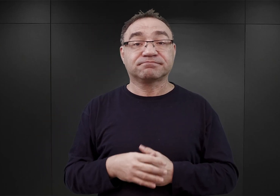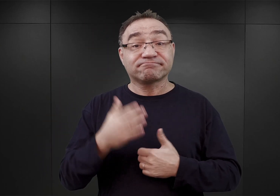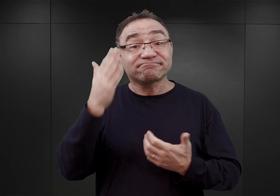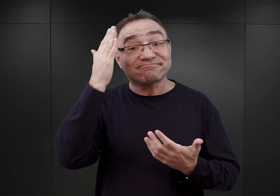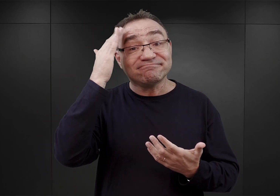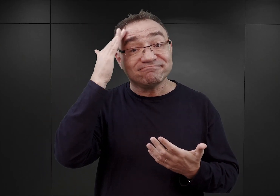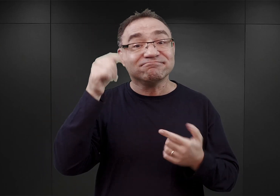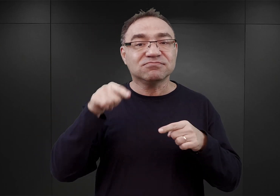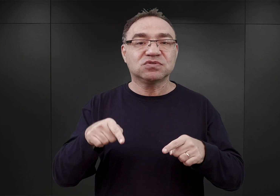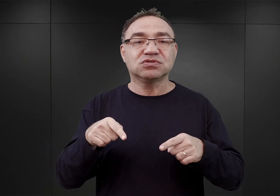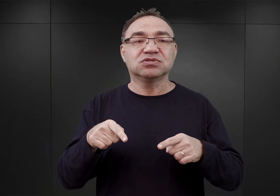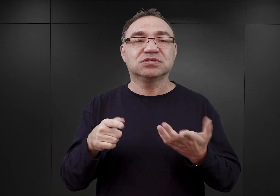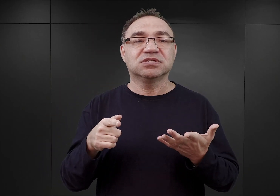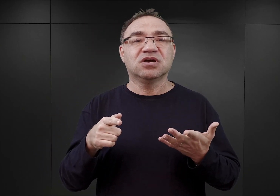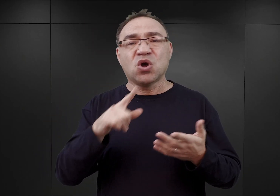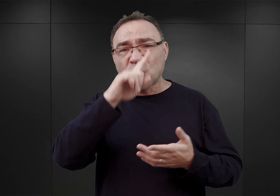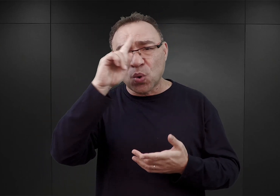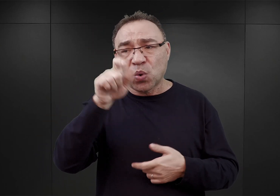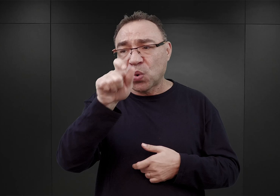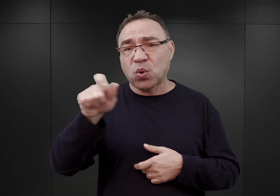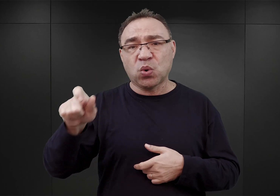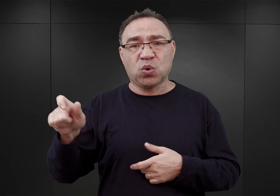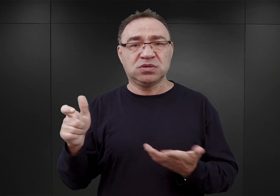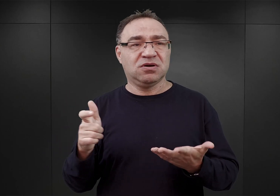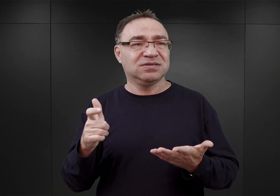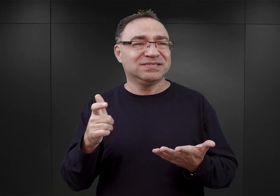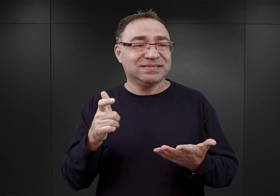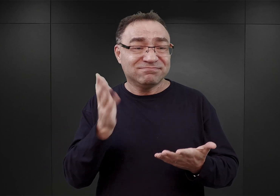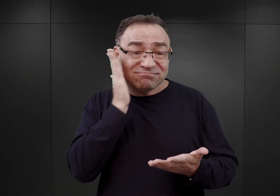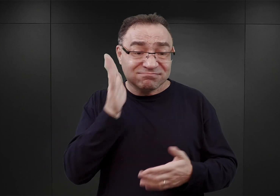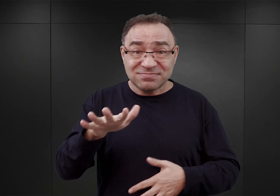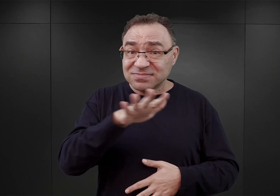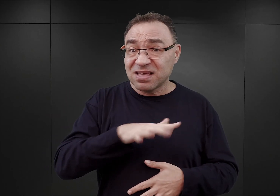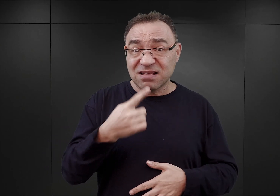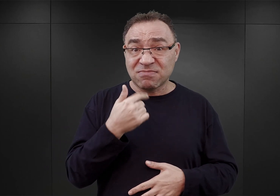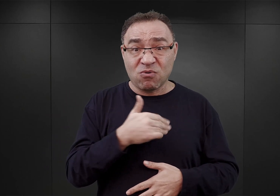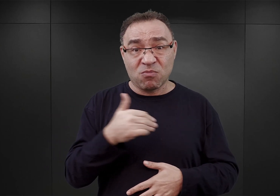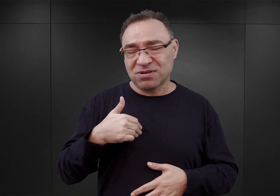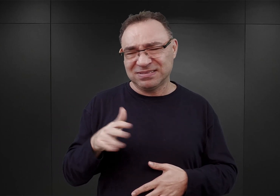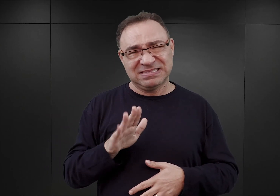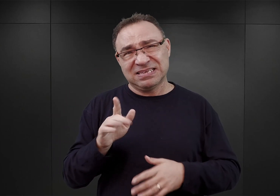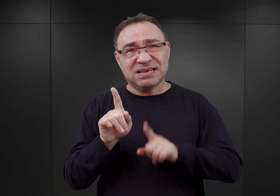bardzo często byli to ludzie, którzy wcale nie mieszkali w Małopolsce, ale gdzieś tam w centralnych regionach Polski.